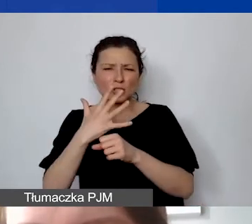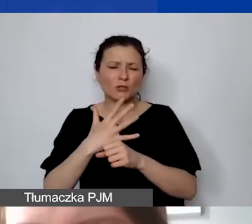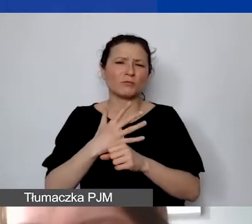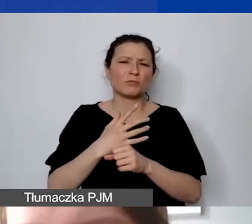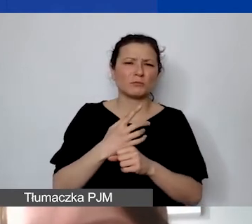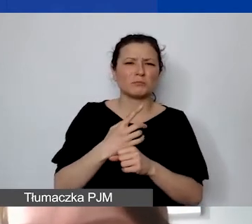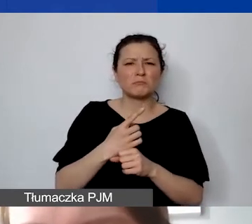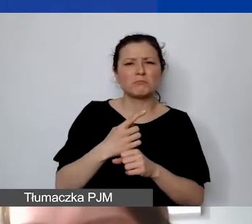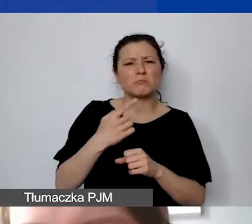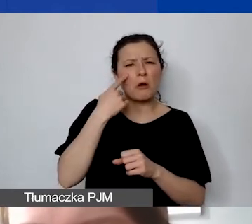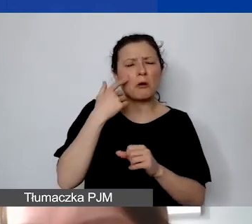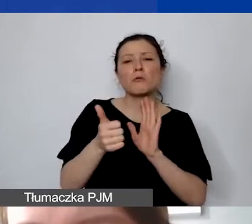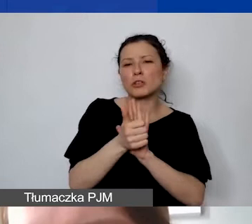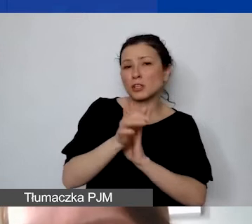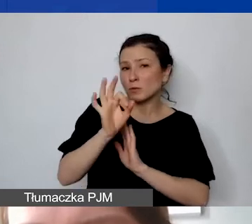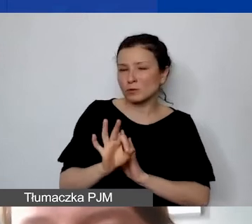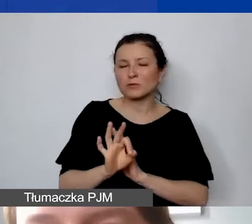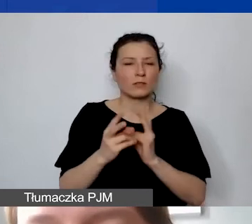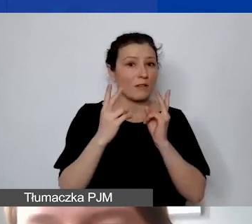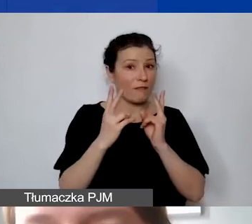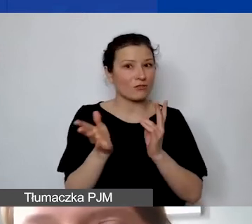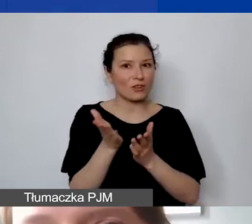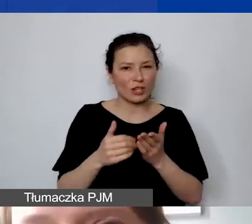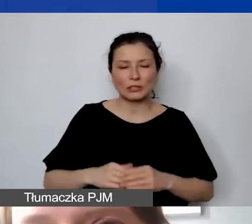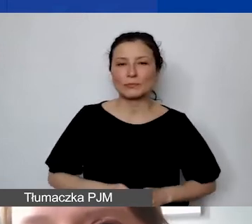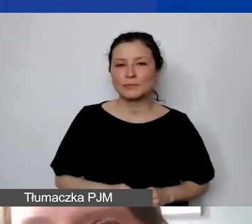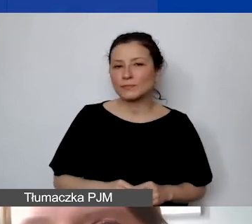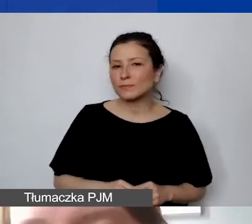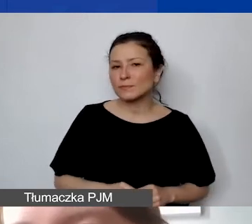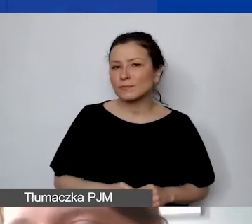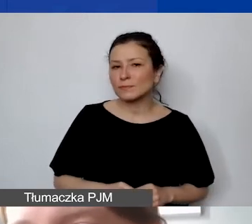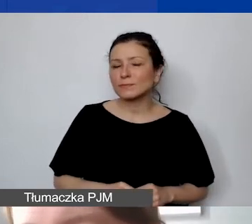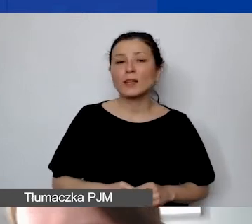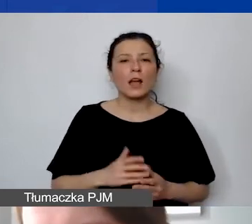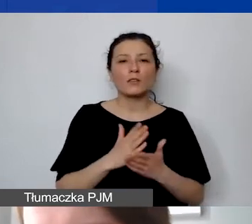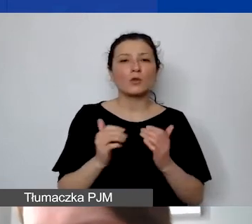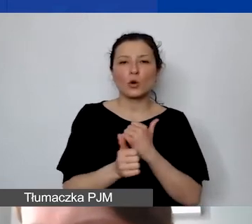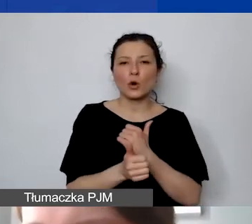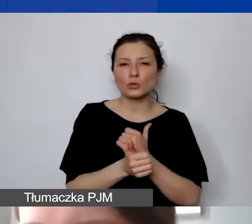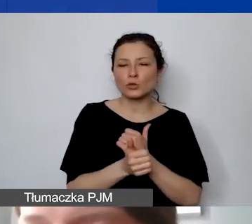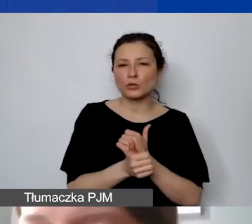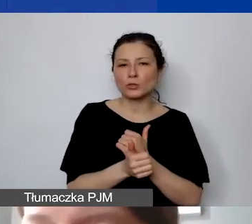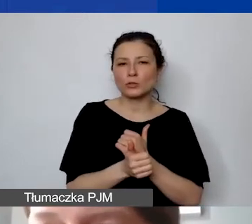Więc jest to istotna część. Ale nie tylko chodzi o to, żeby mieć dobry pomysł,